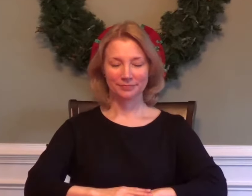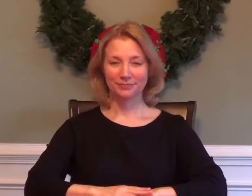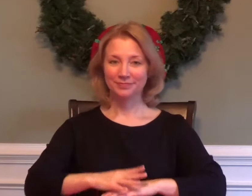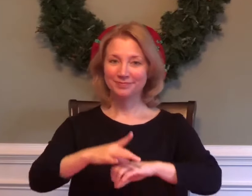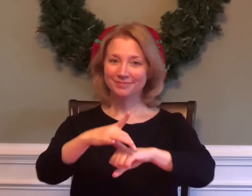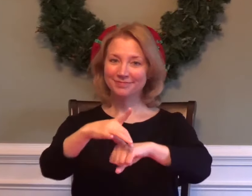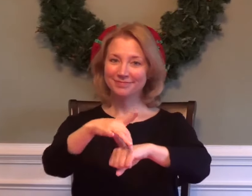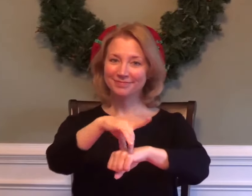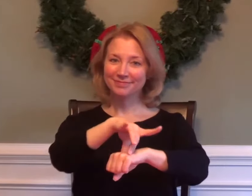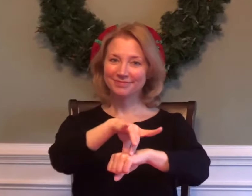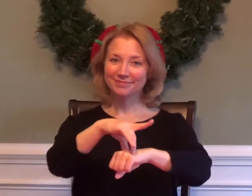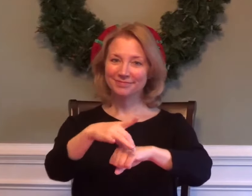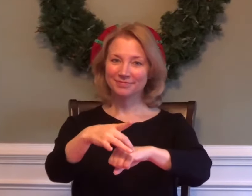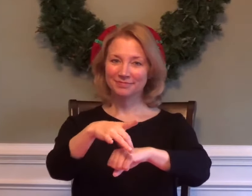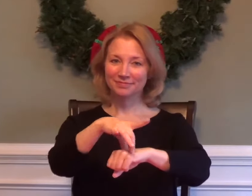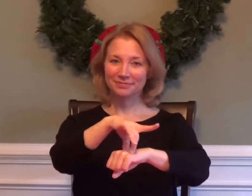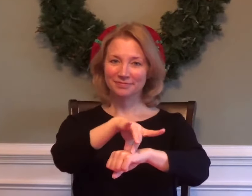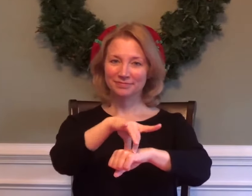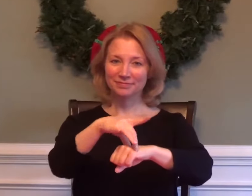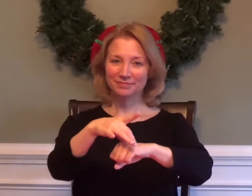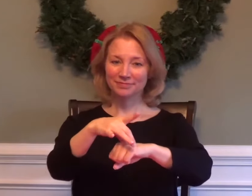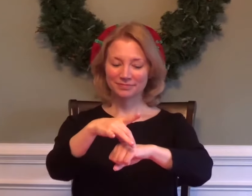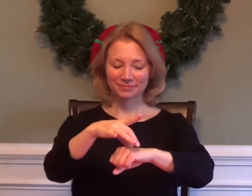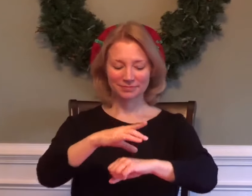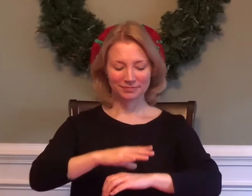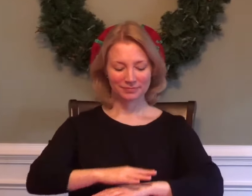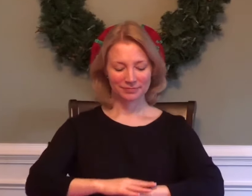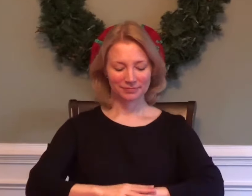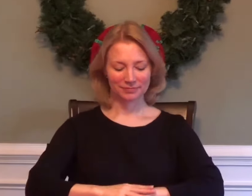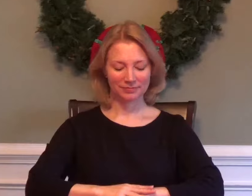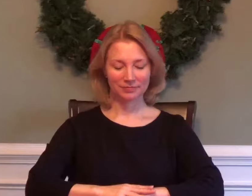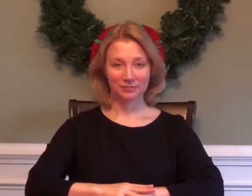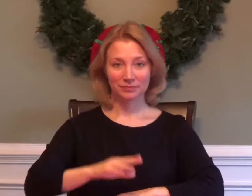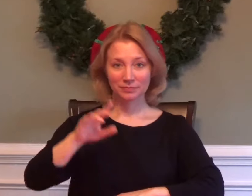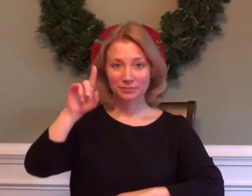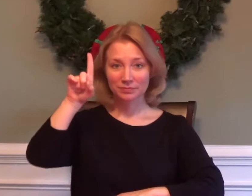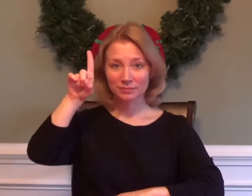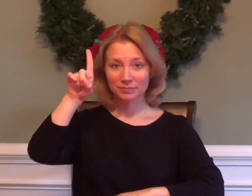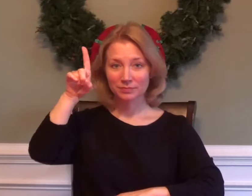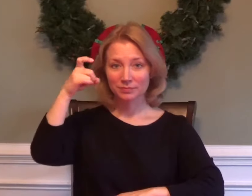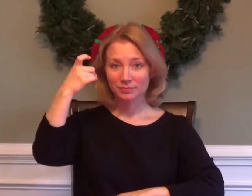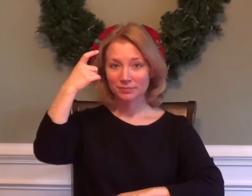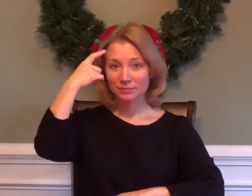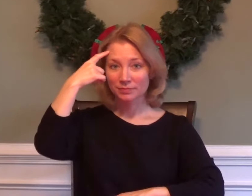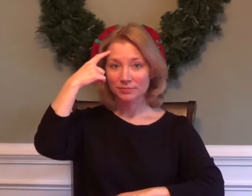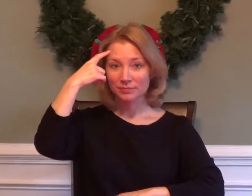GEOGRAPHY / EARTH GOVERNMENT